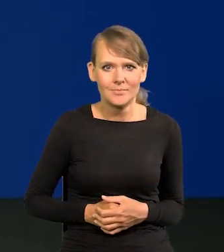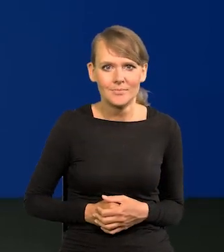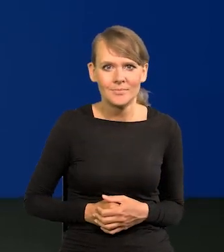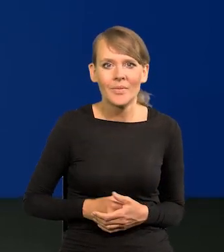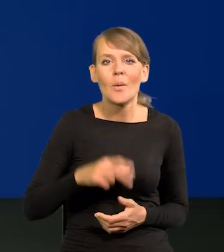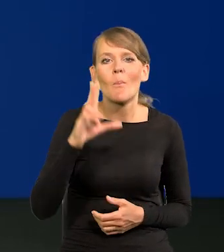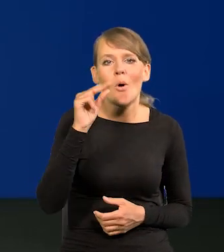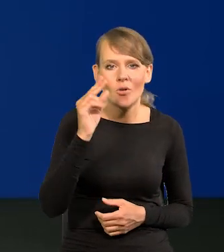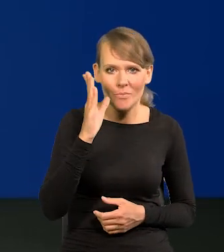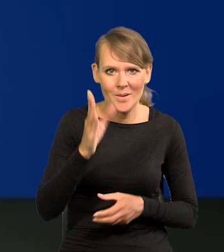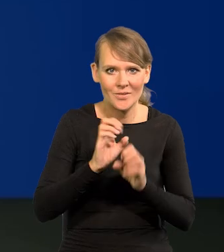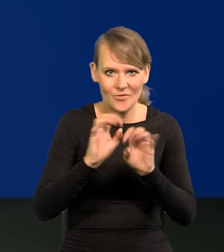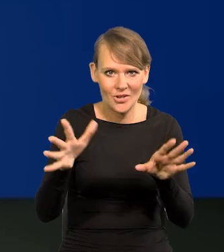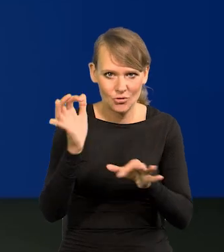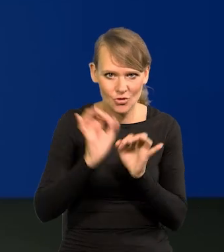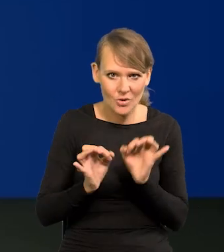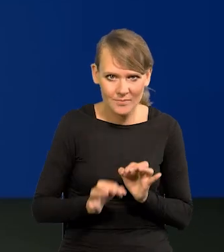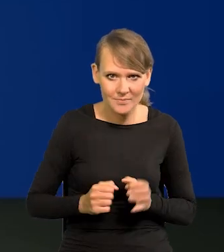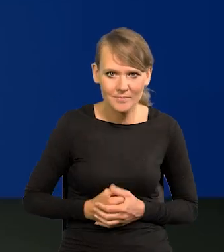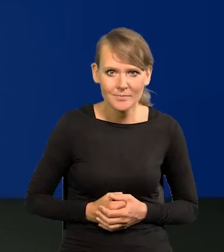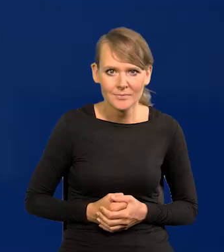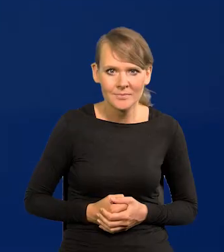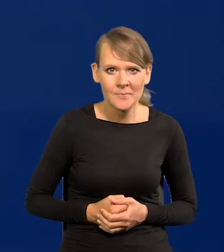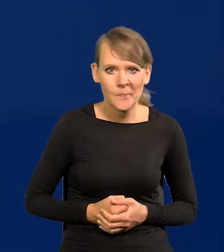W poniedziałek szczególny. Tak to wygląda.